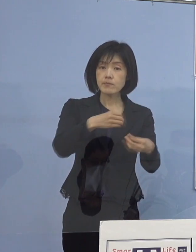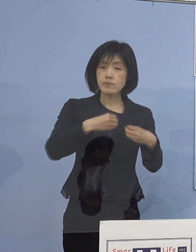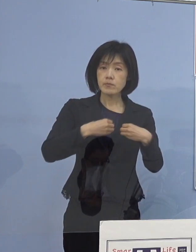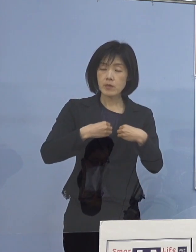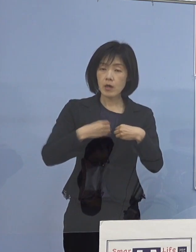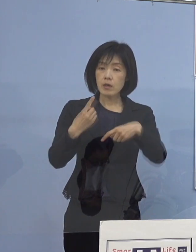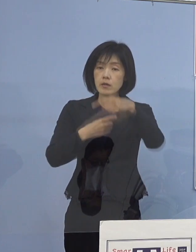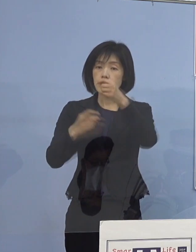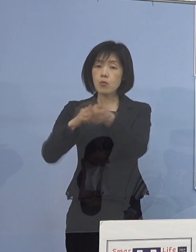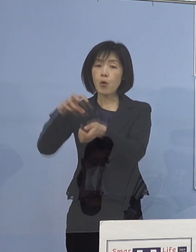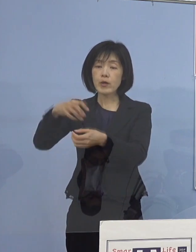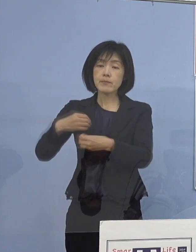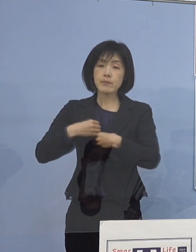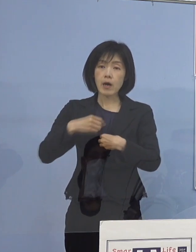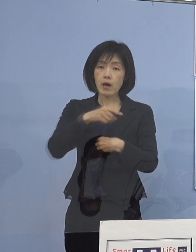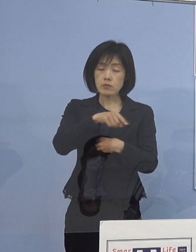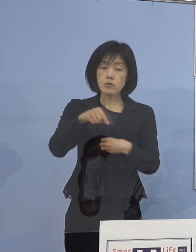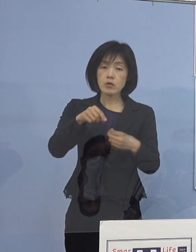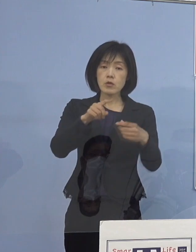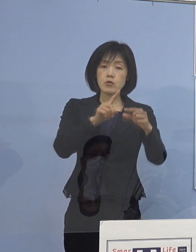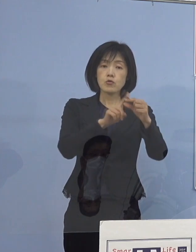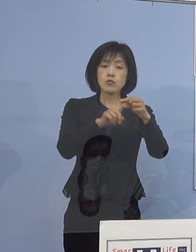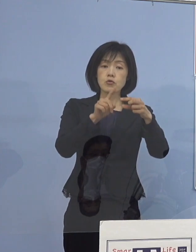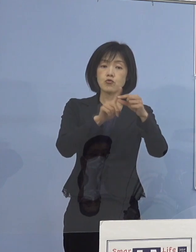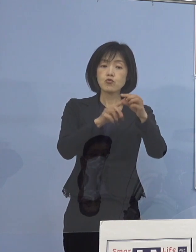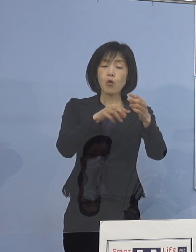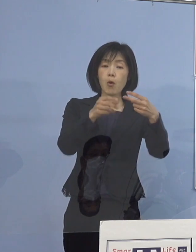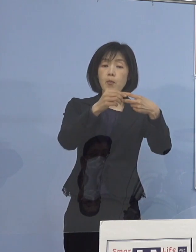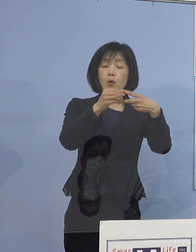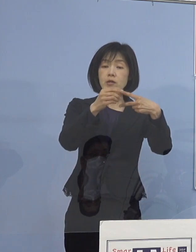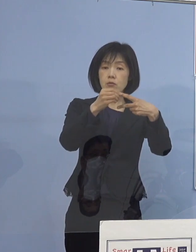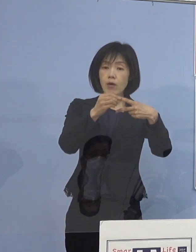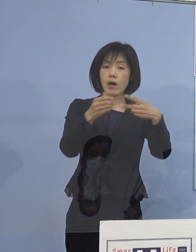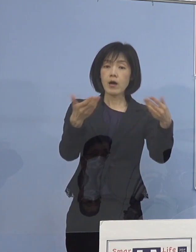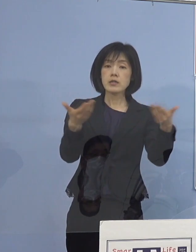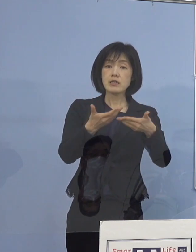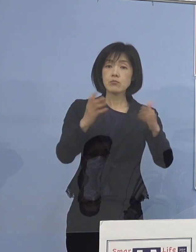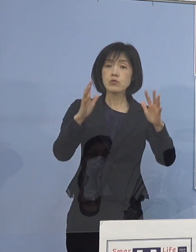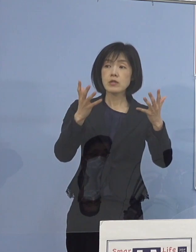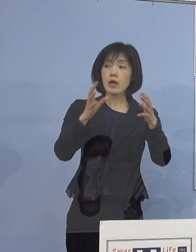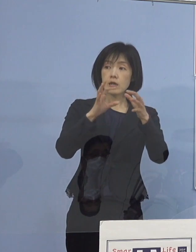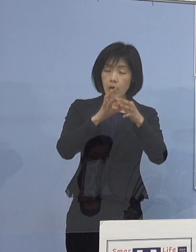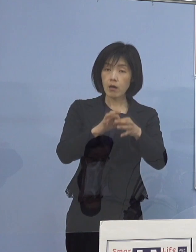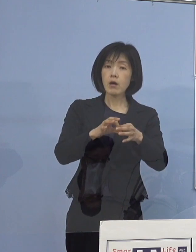中央病院に関しては 勤務されていなかったということで通常通りで